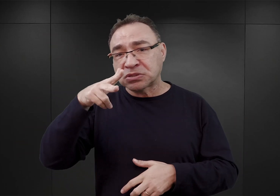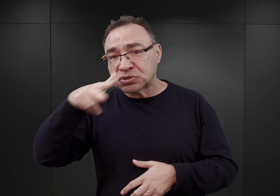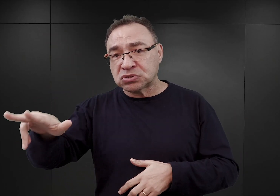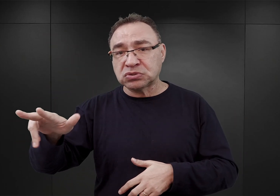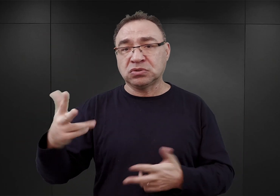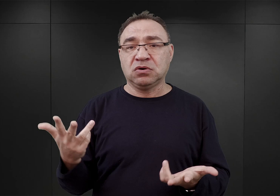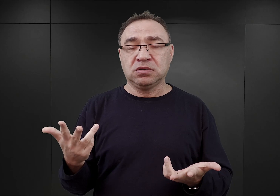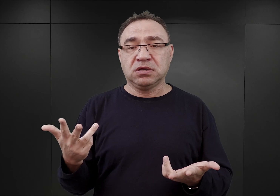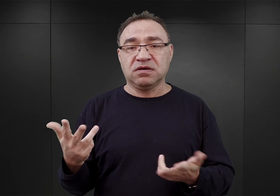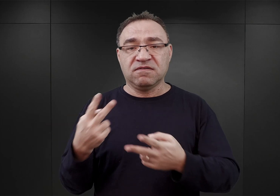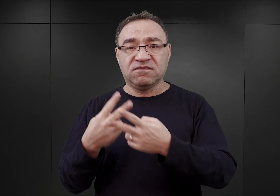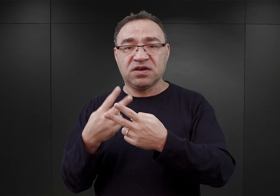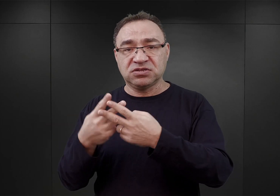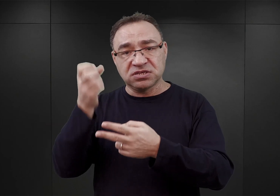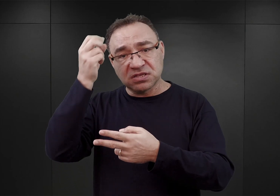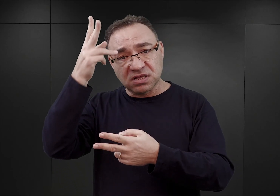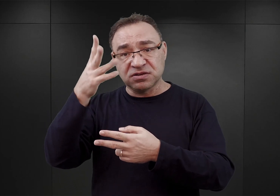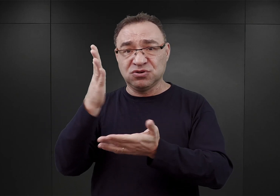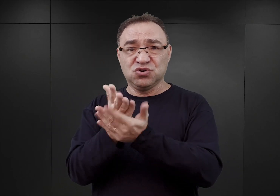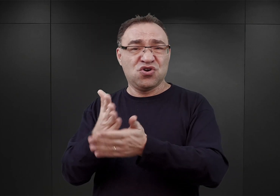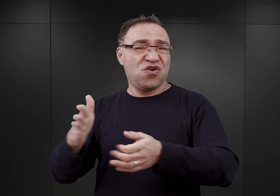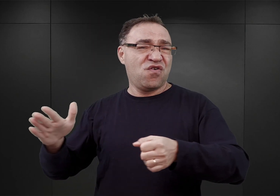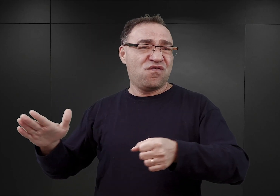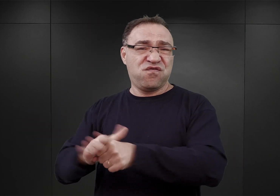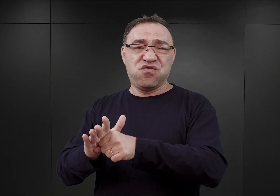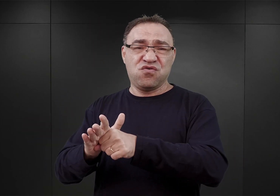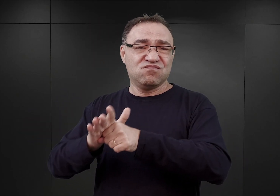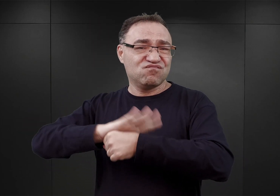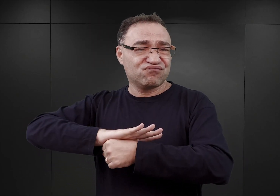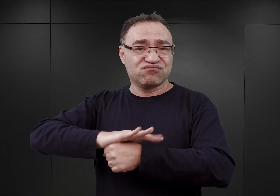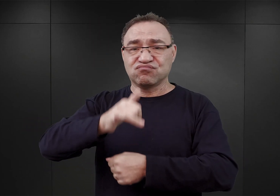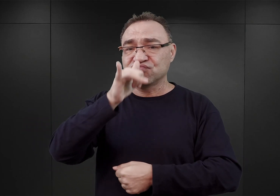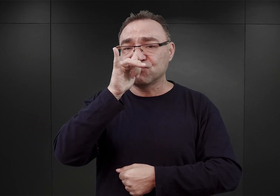więzienie w Tarnowie osiągnęło swój pułap, jeśli chodzi o pojemność.